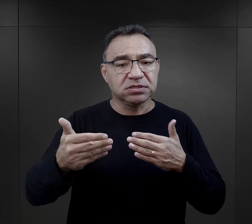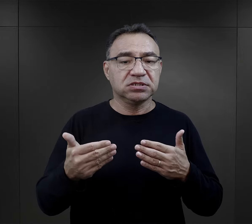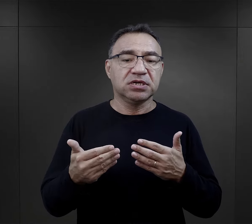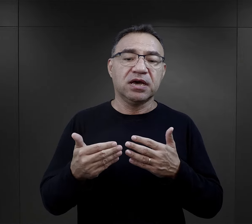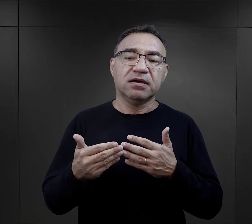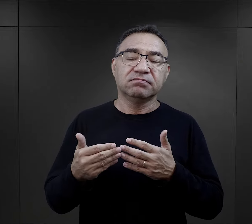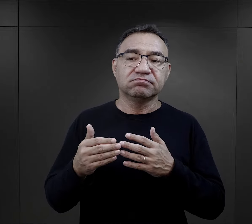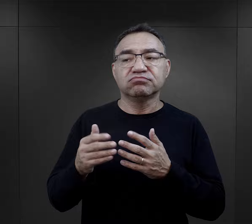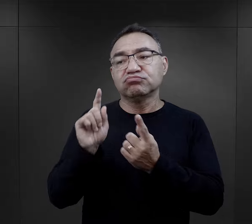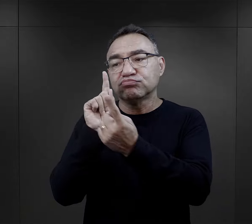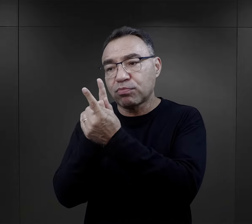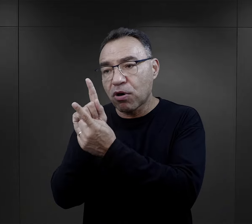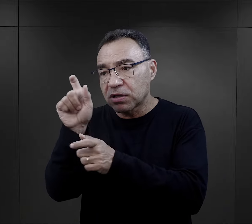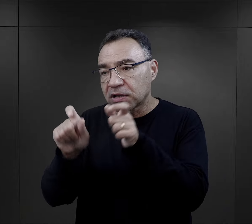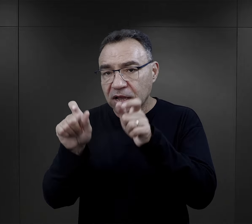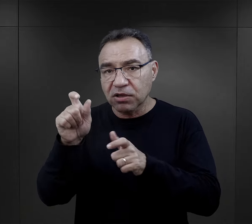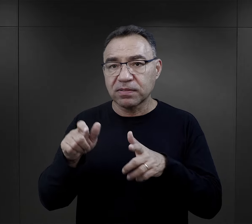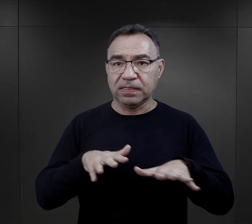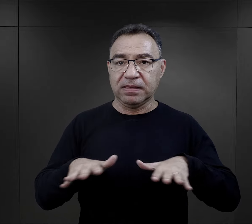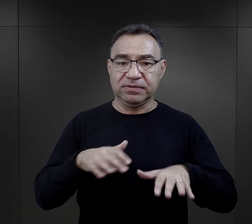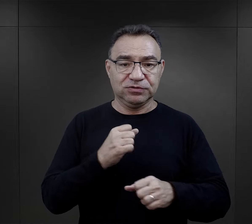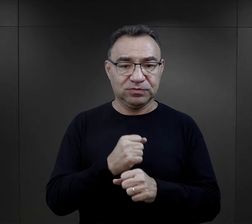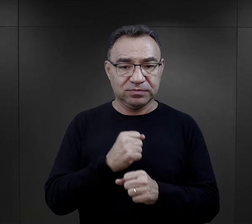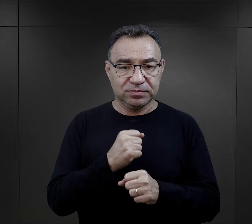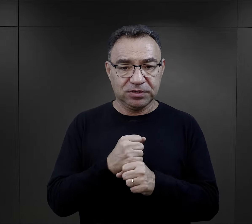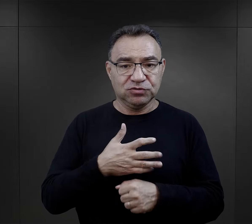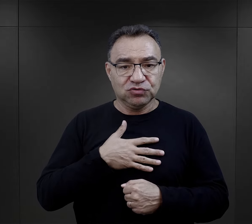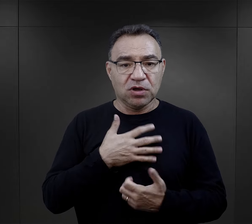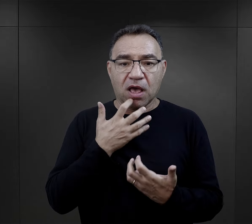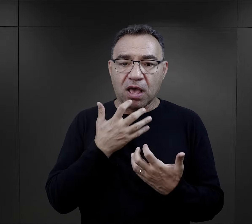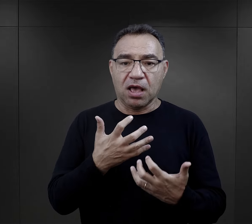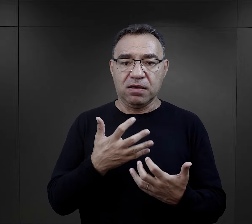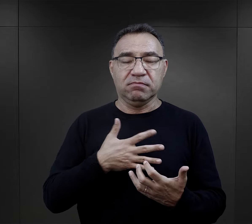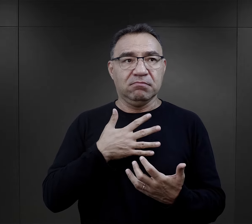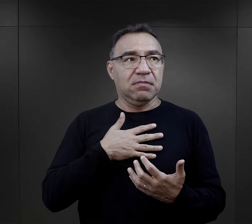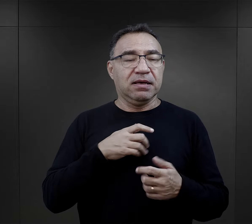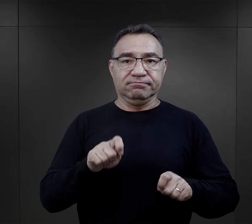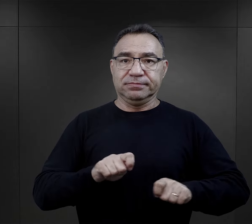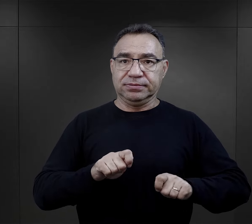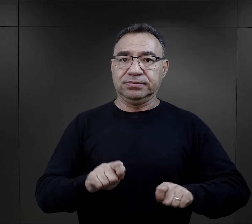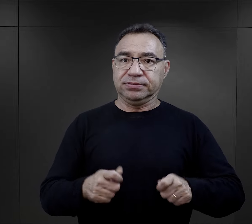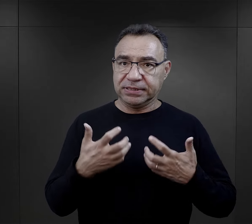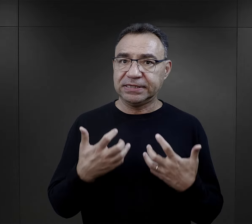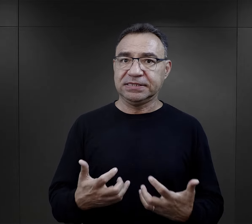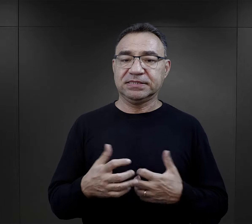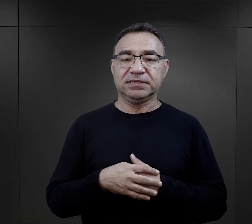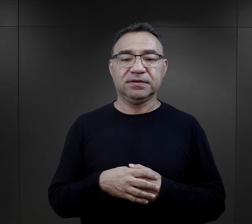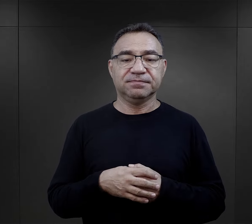przesłania tej wiadomości czy spotkania się z kimś na miejscu pracy była taką ogromną motywacją.